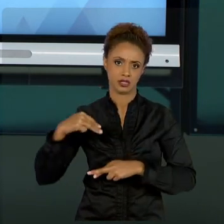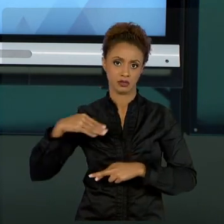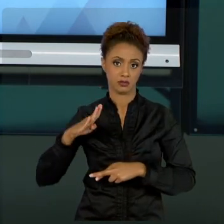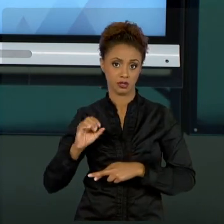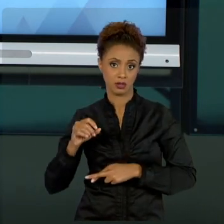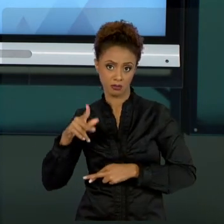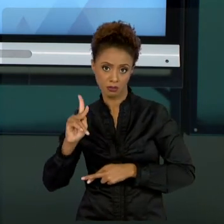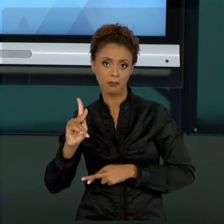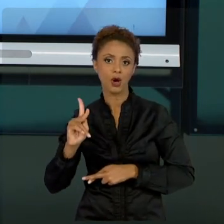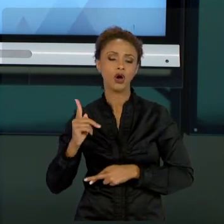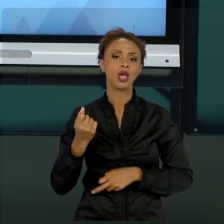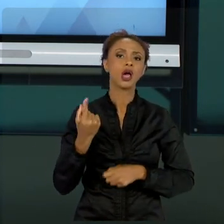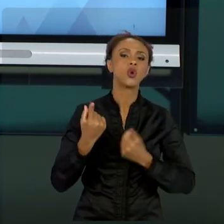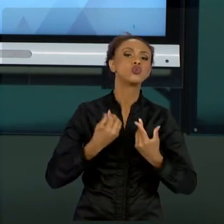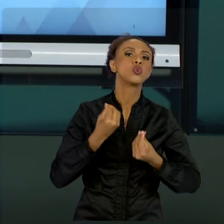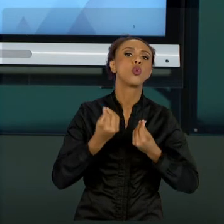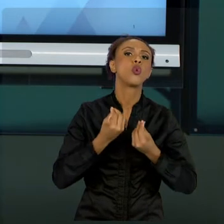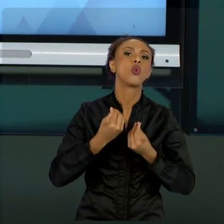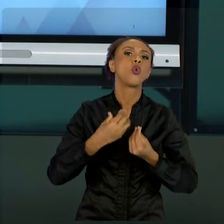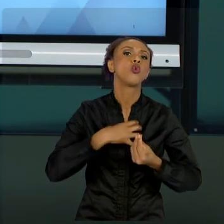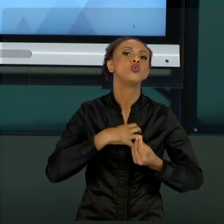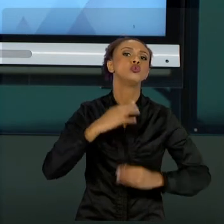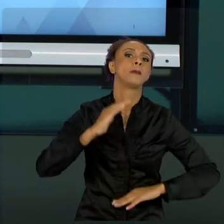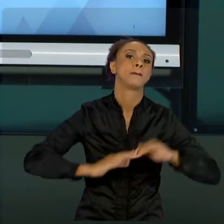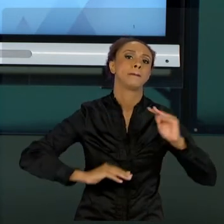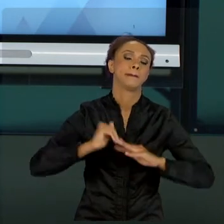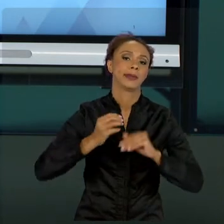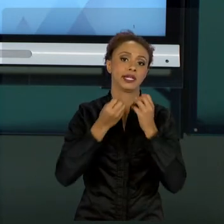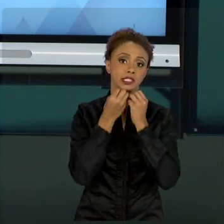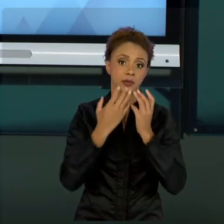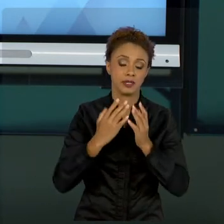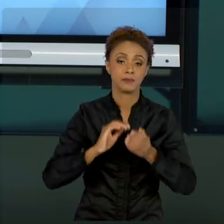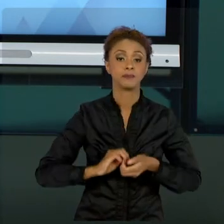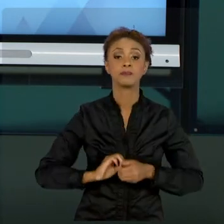DETERMINADOS SEGMENTOS QUE VOCÊ FOR ATUAR, OS